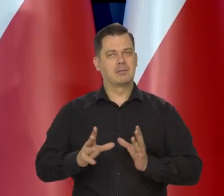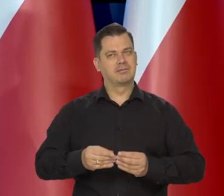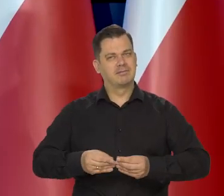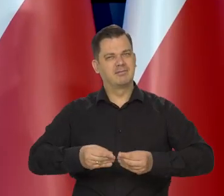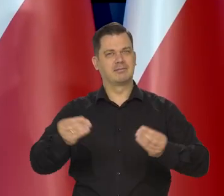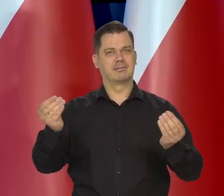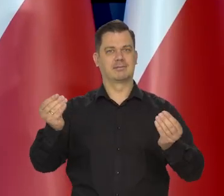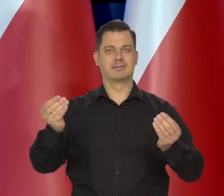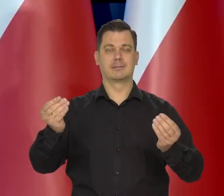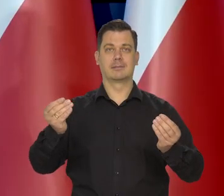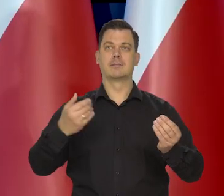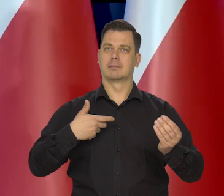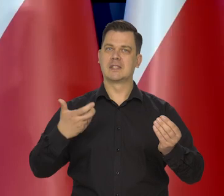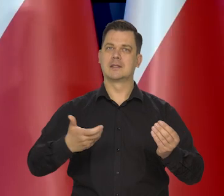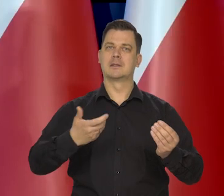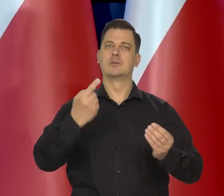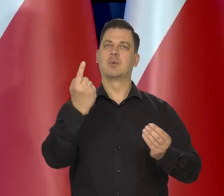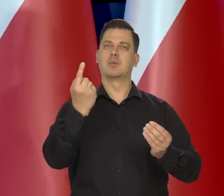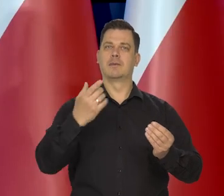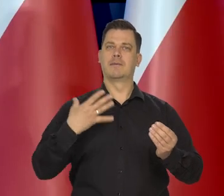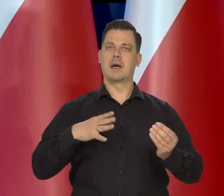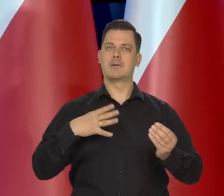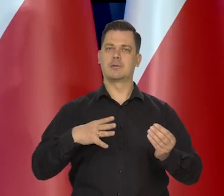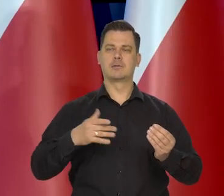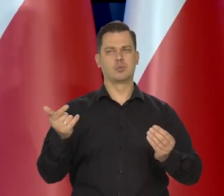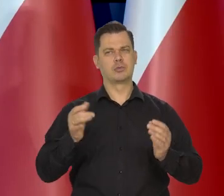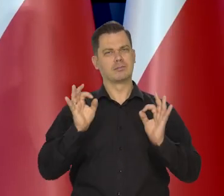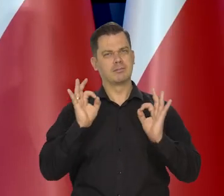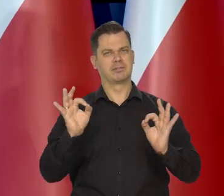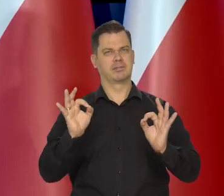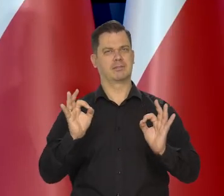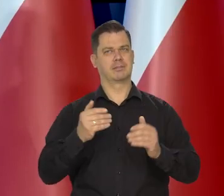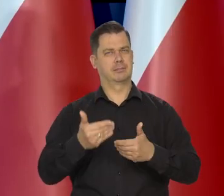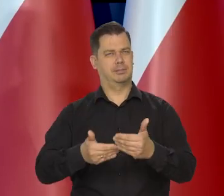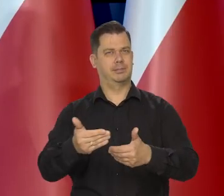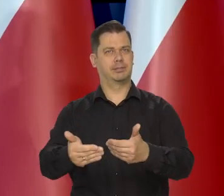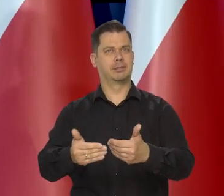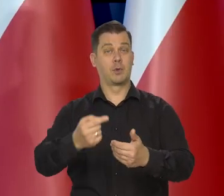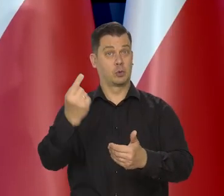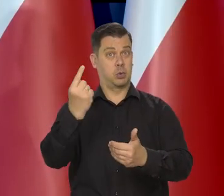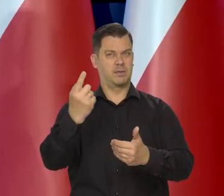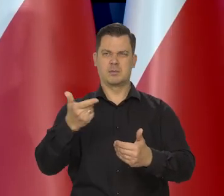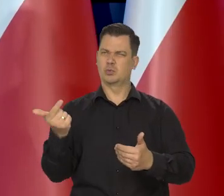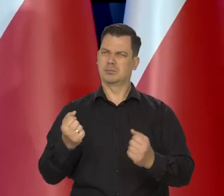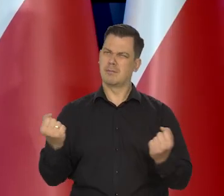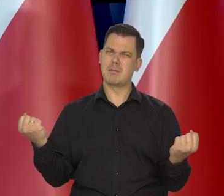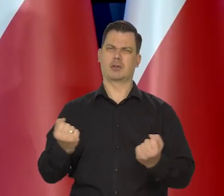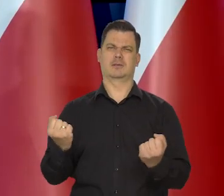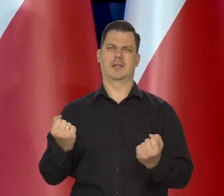Dbamy o to, żeby kurs złotego był właściwy i żeby złoty był mocną walutą.